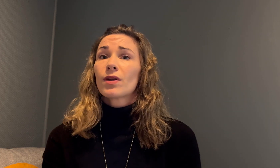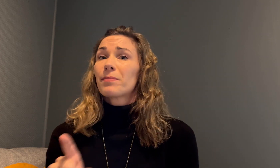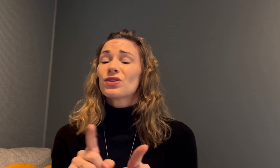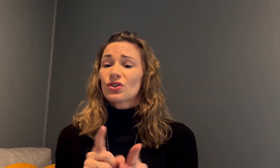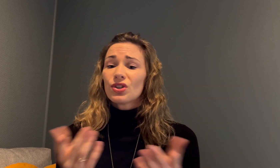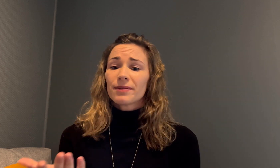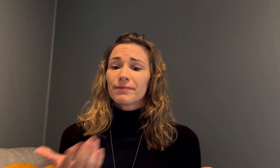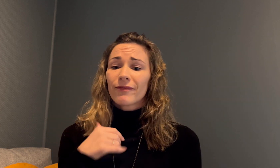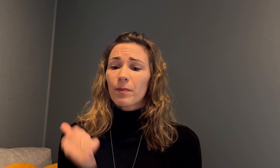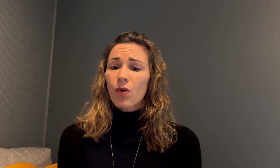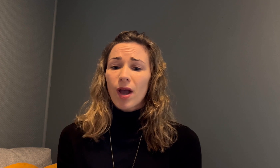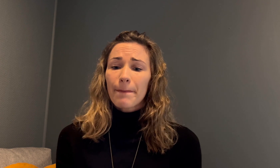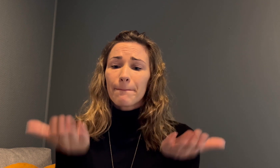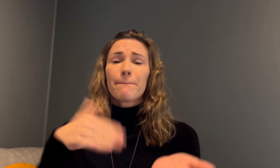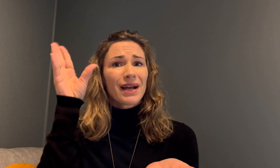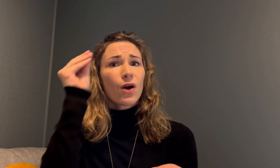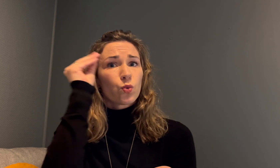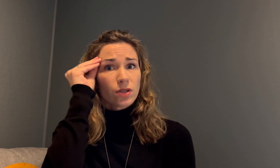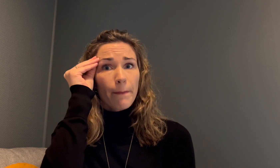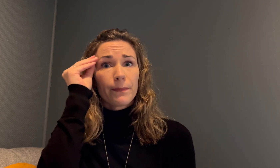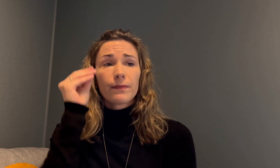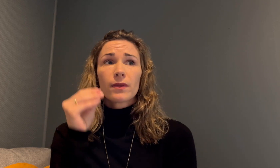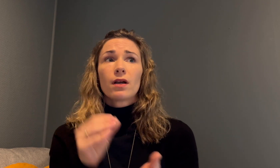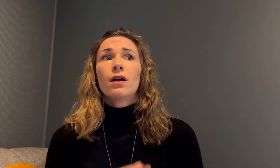Vi må altså løfte frem mer kunnskap.